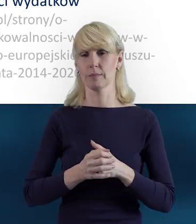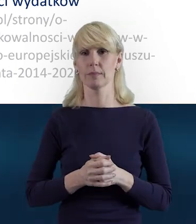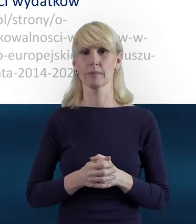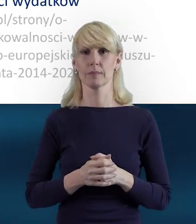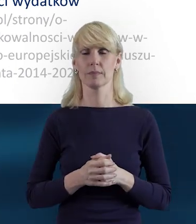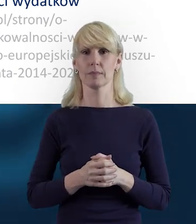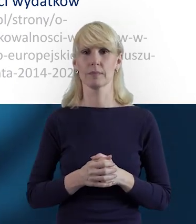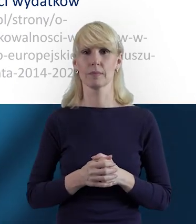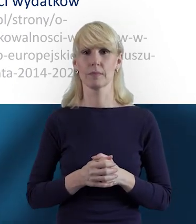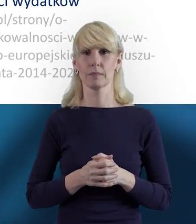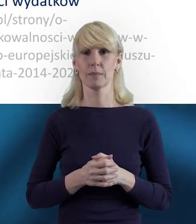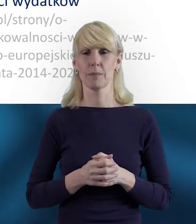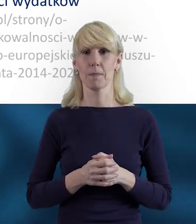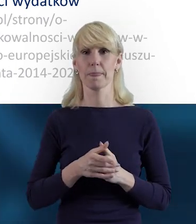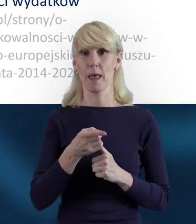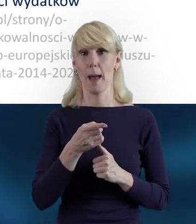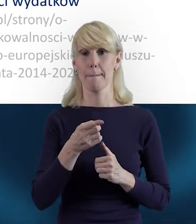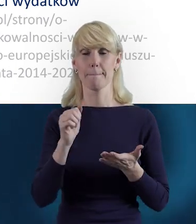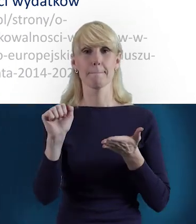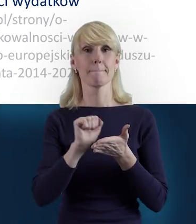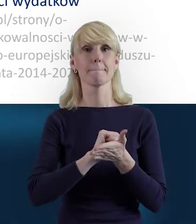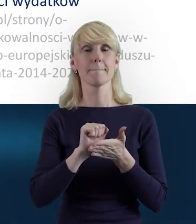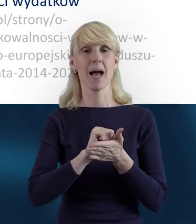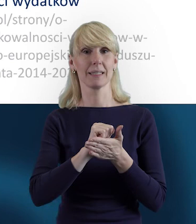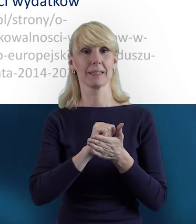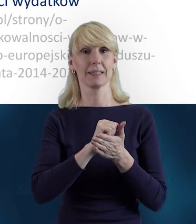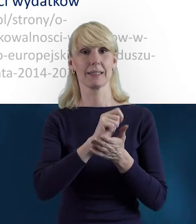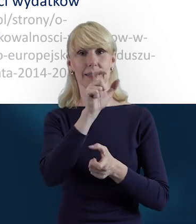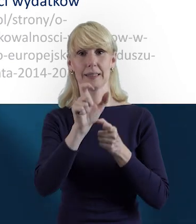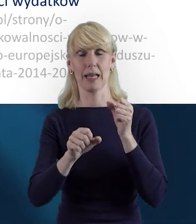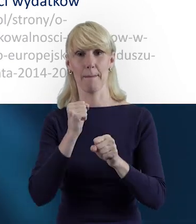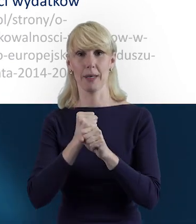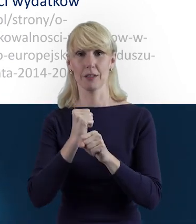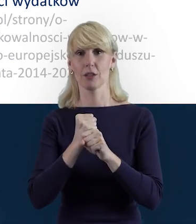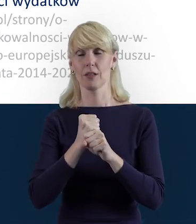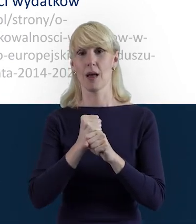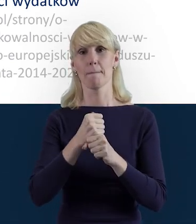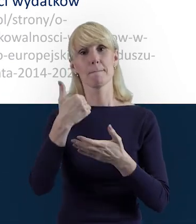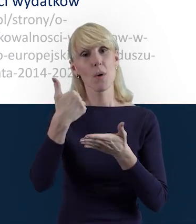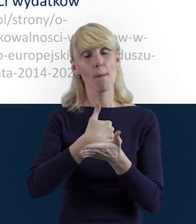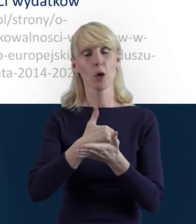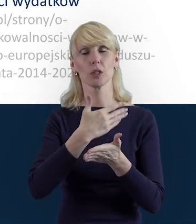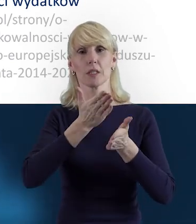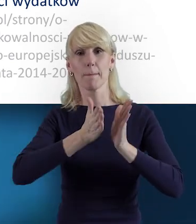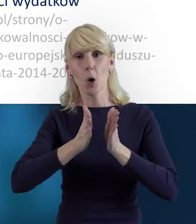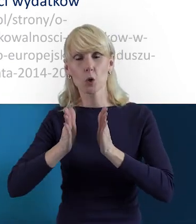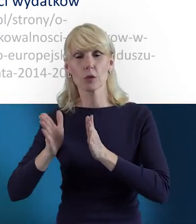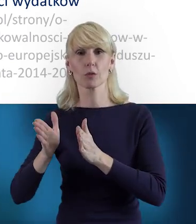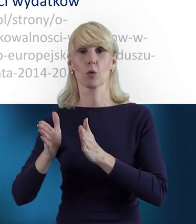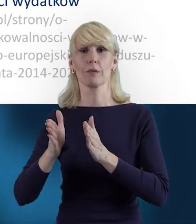jest takim narzędziem bardzo pomocnym, porządkującym i dość intuicyjnym. Zachęcam do tego, żeby się go nie bać.